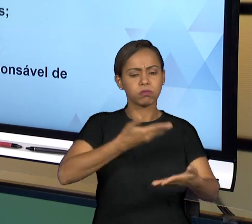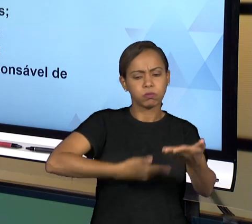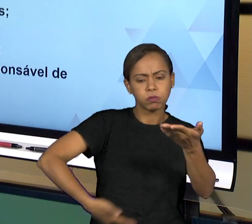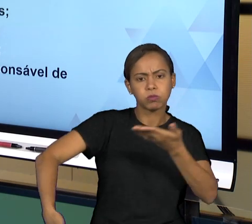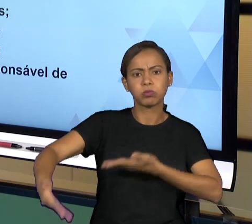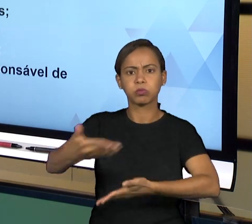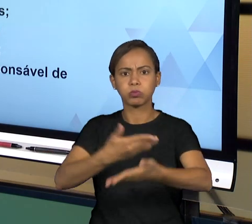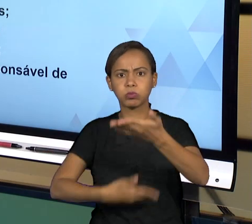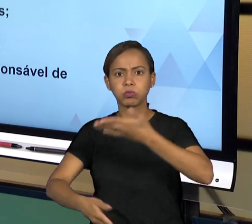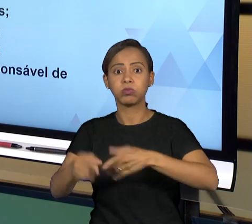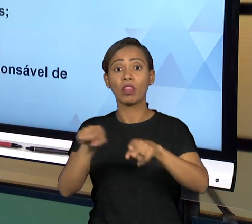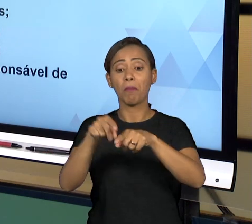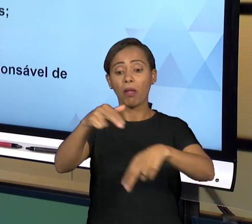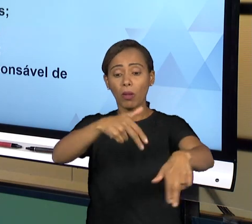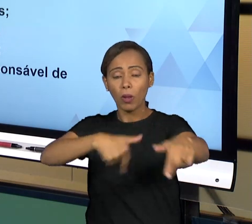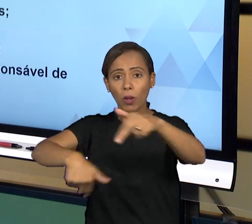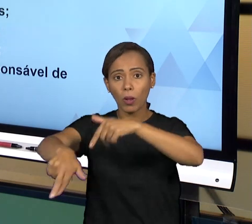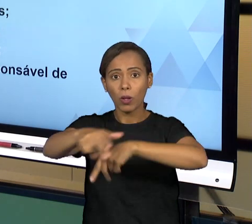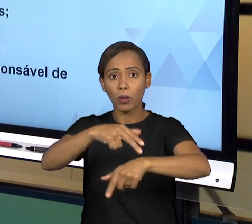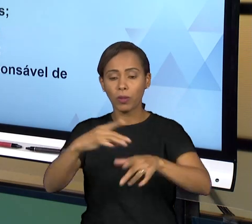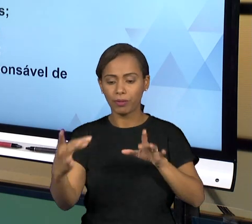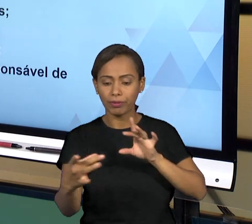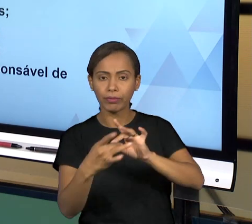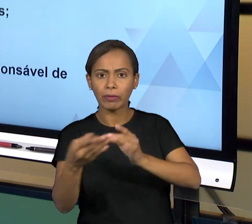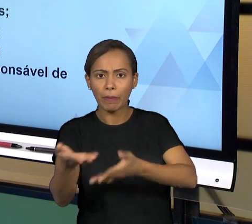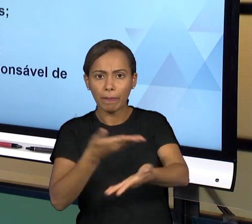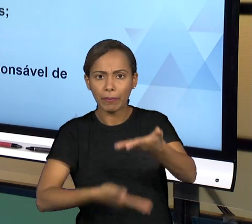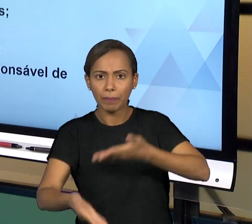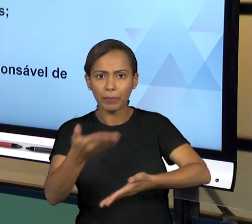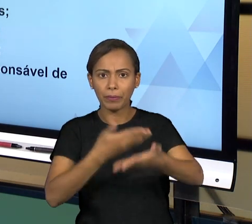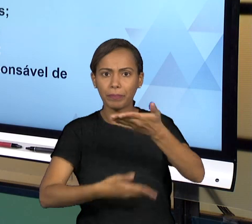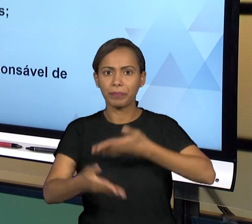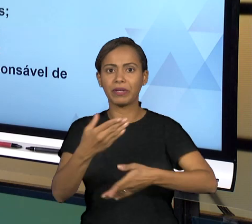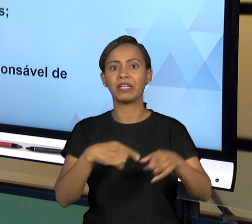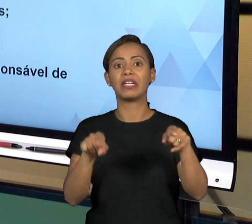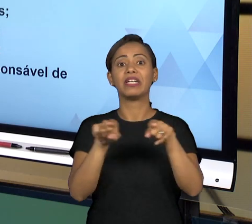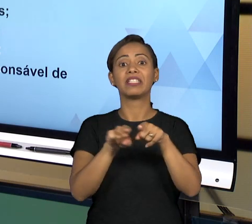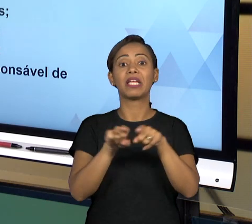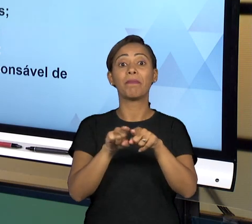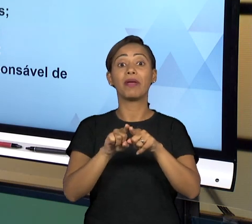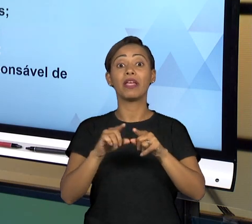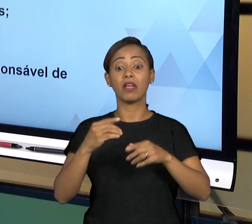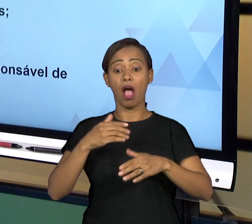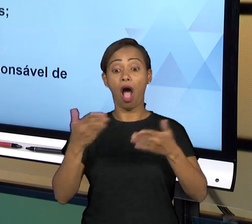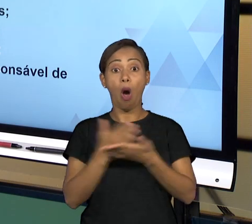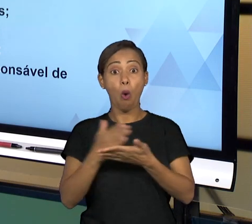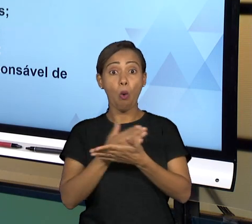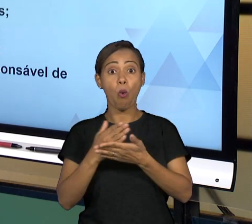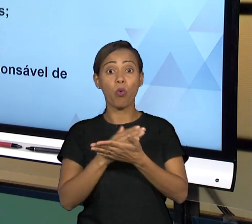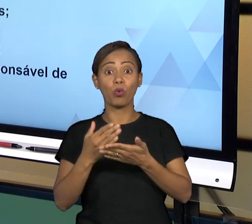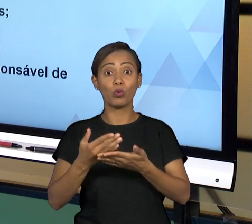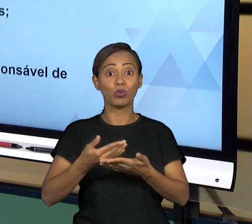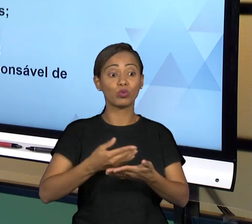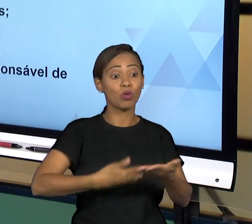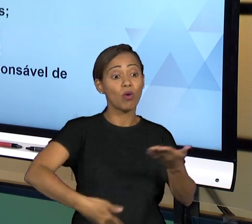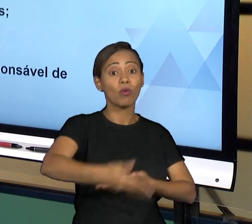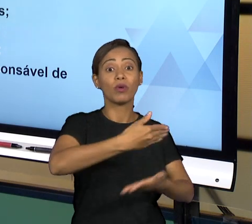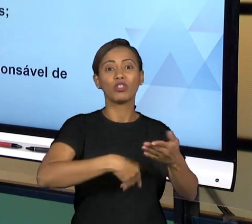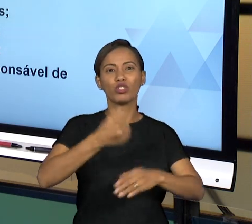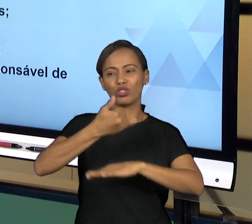O GOVERNANTE, AS RELAÇÕES ENTRE OS FUNCIONÁRIOS, ENTRE OS SERVIDORES E OS DIVERSOS STAKEHOLDERS QUE ATUAM PERANTE O ESTADO; CONFORMIDADE DA